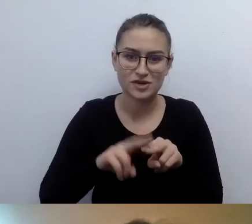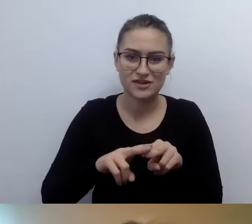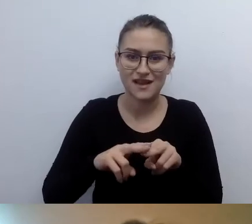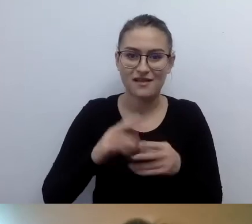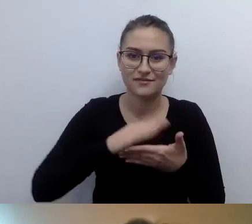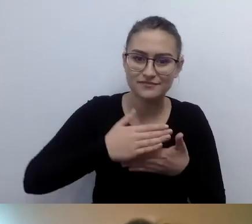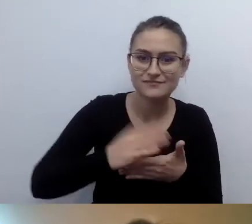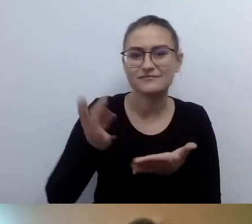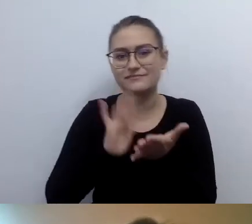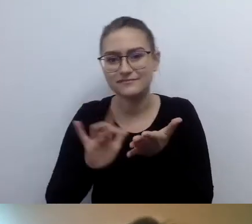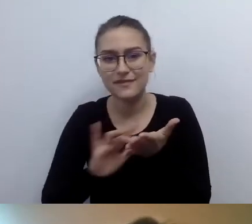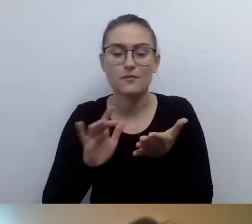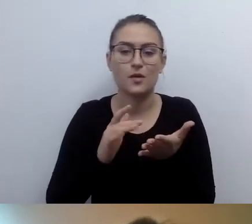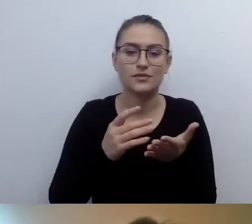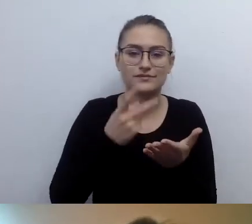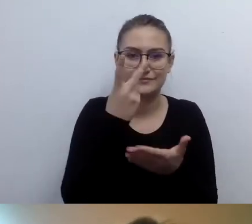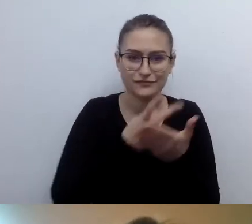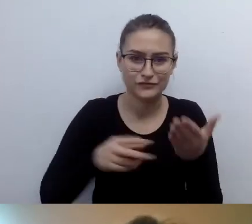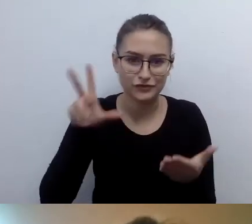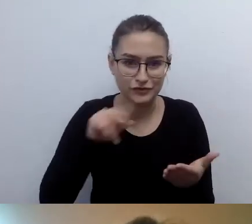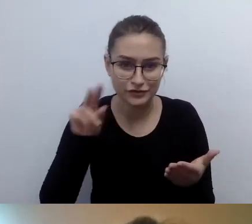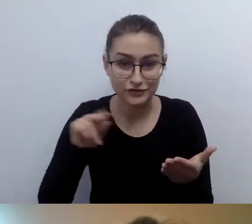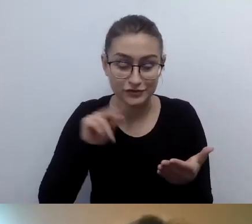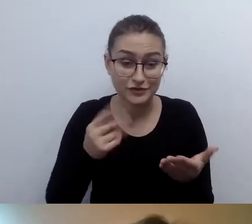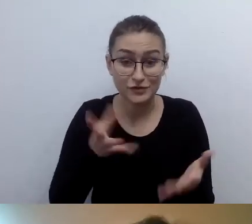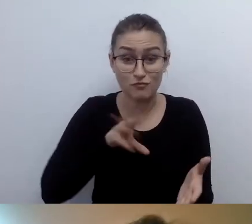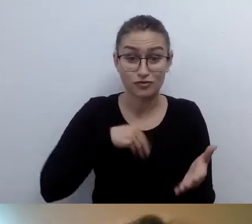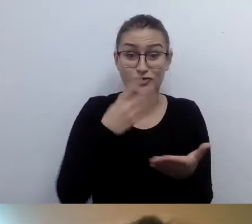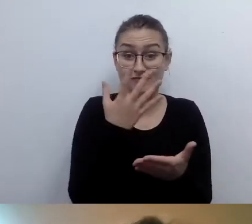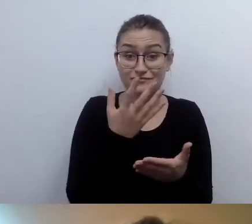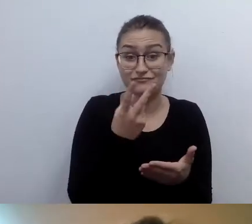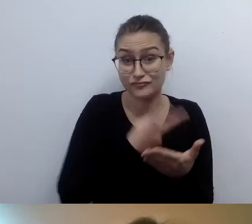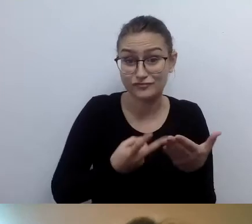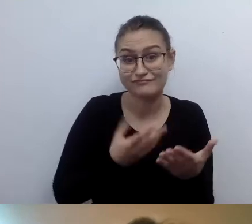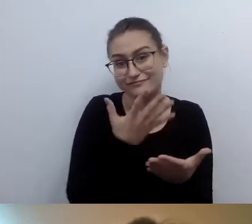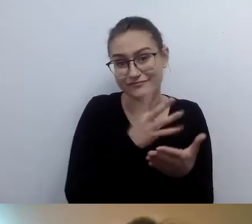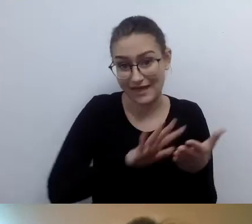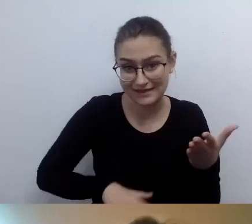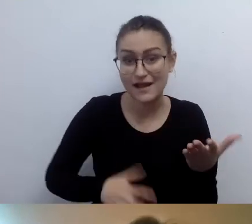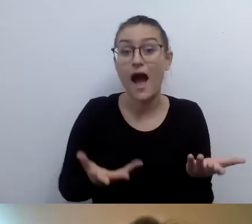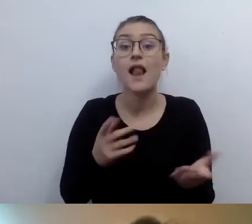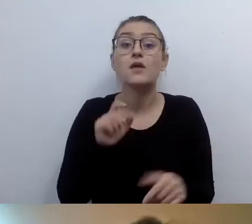Ale są osoby, które nie posługują się screen readerem.